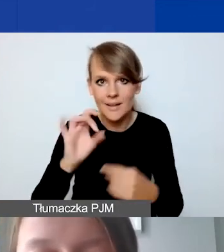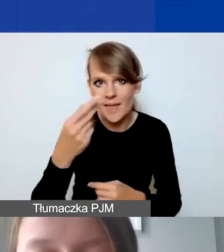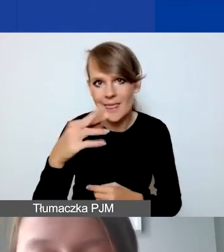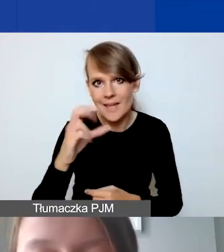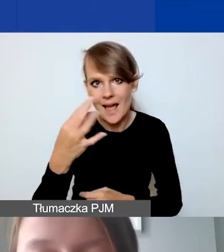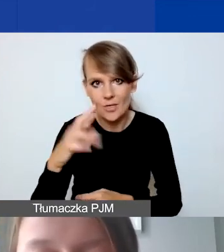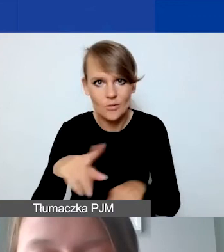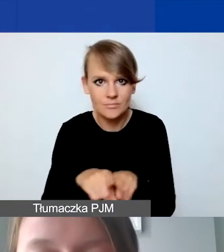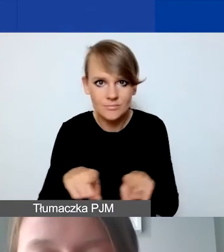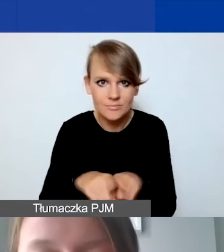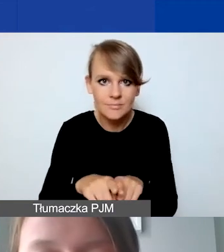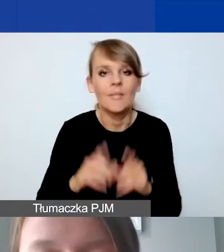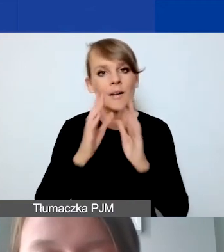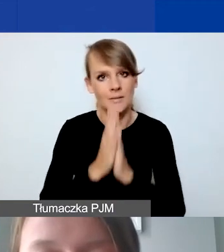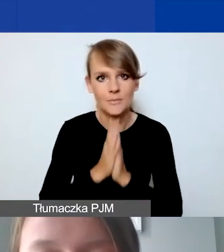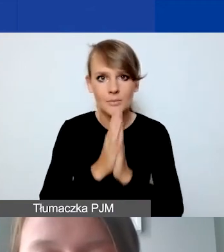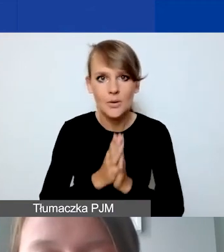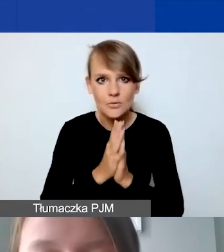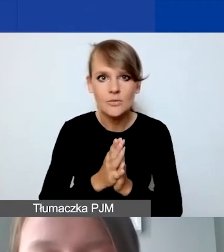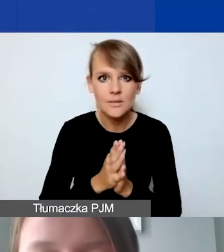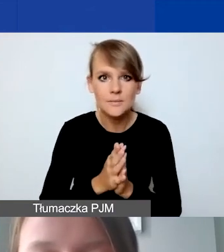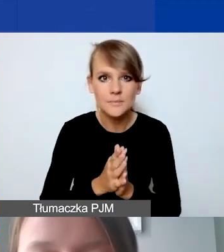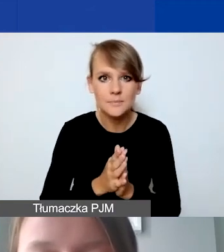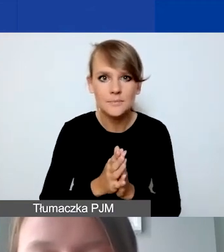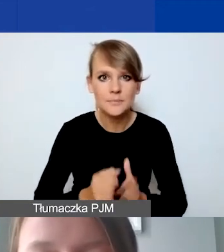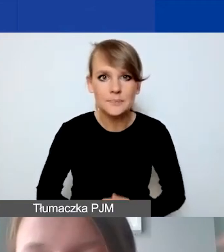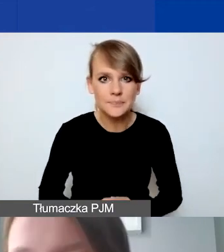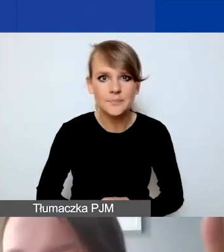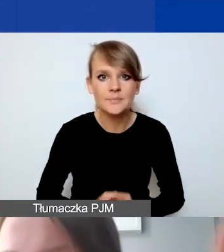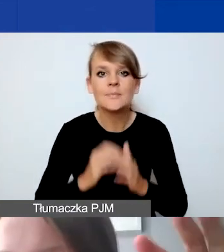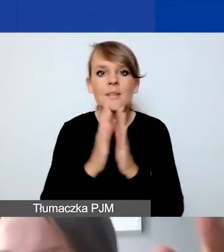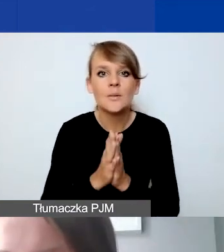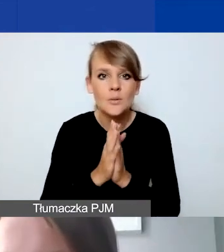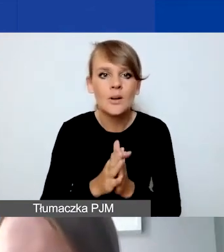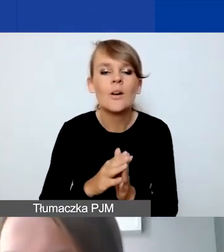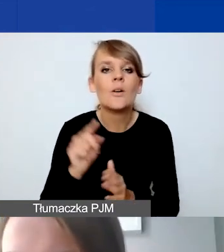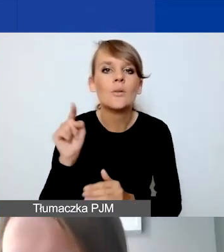Proszę wtedy tutaj ująć te koszty,